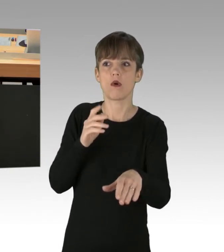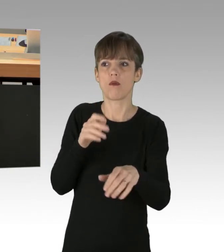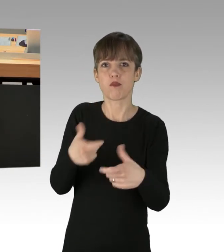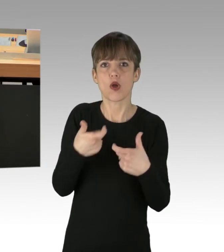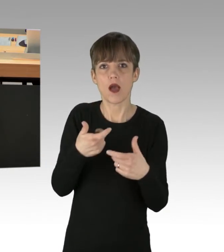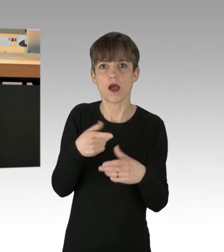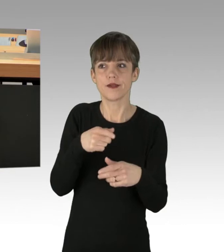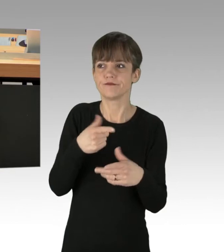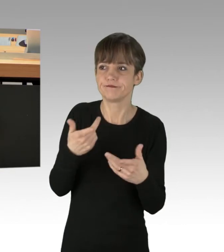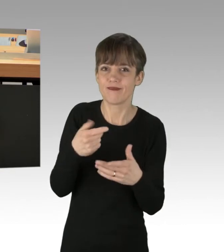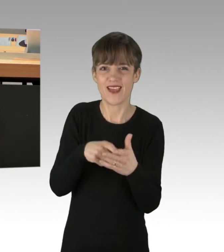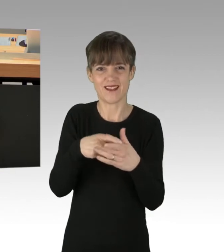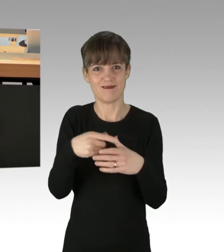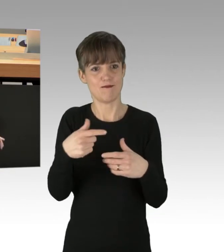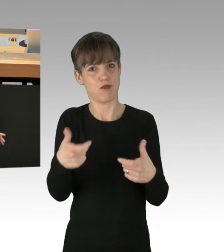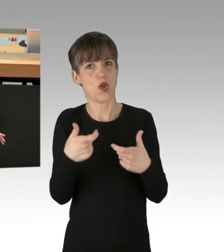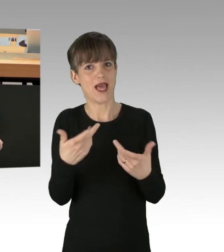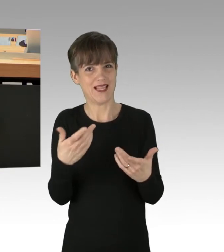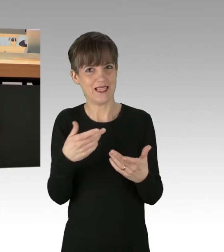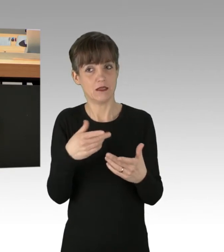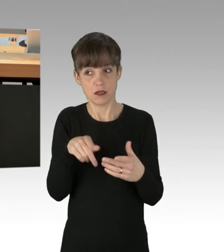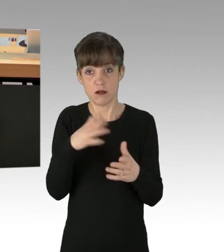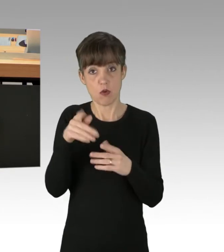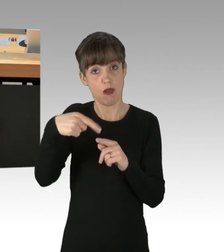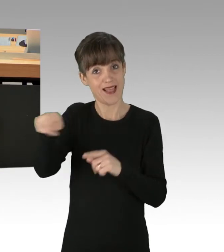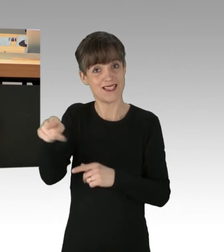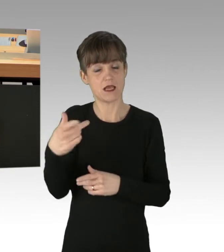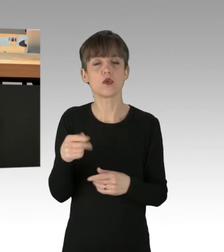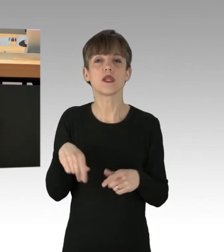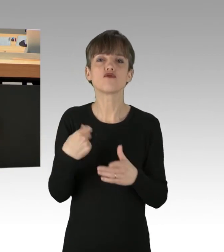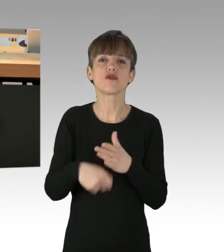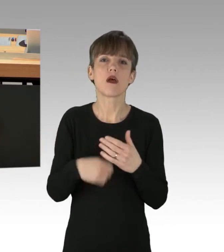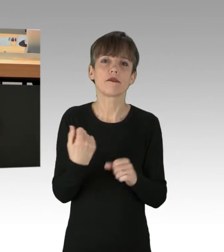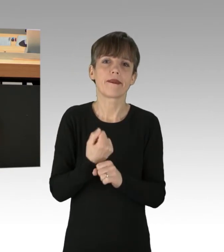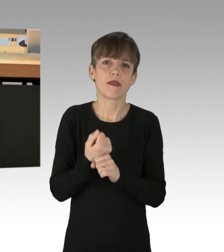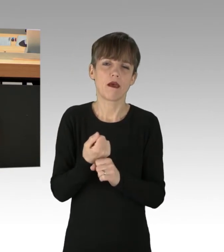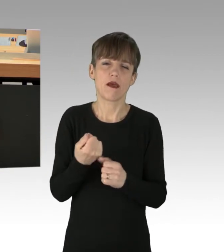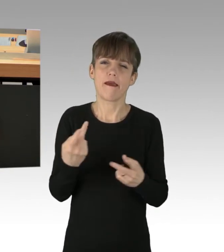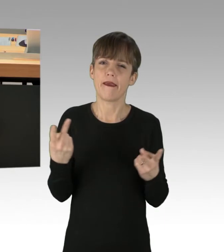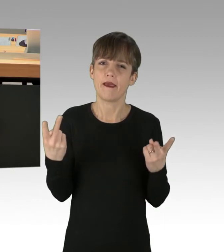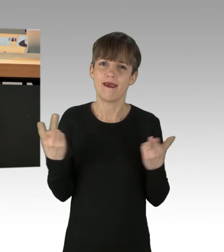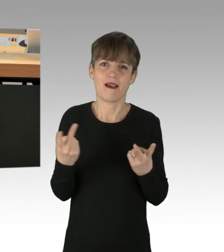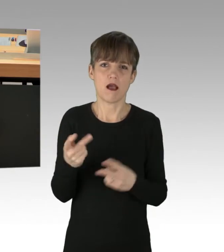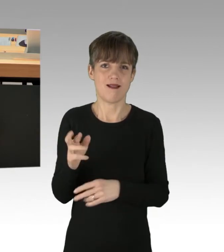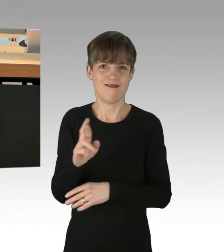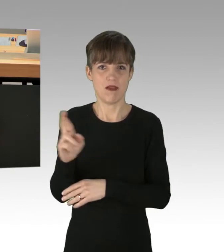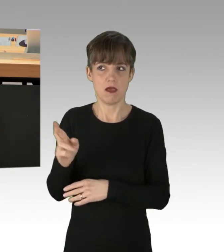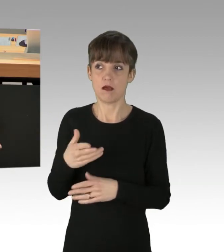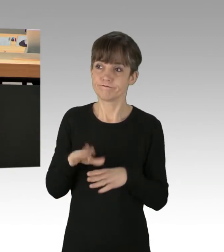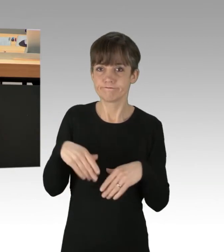Und ich denke auch, man sollte bei Straftätern egal welcher Couleur das nicht tolerieren. Und wissen Sie, was? Das Schlimme ist,